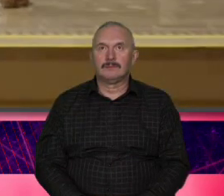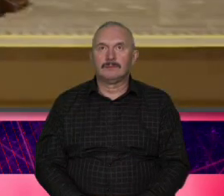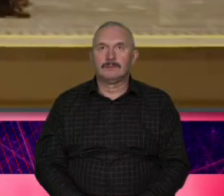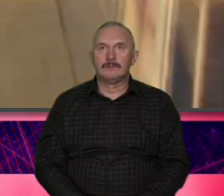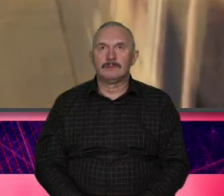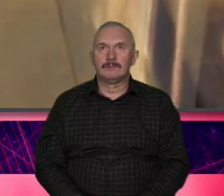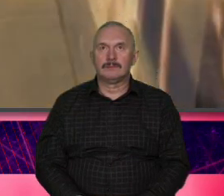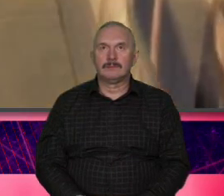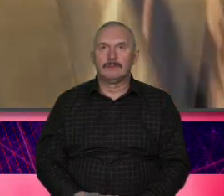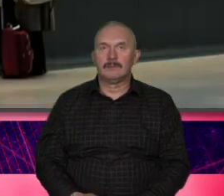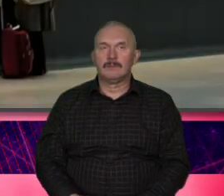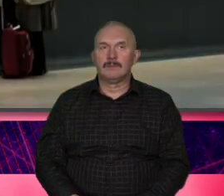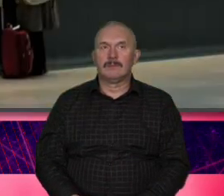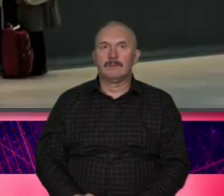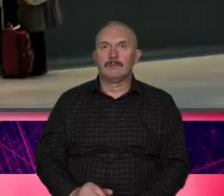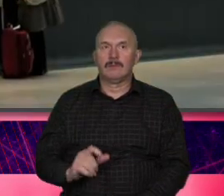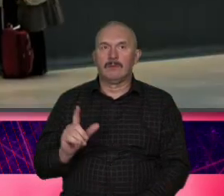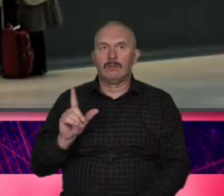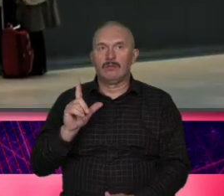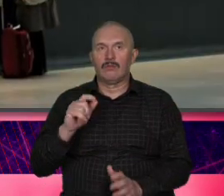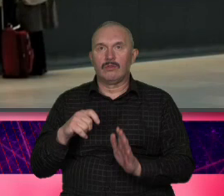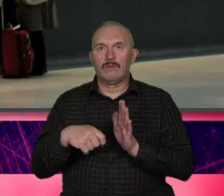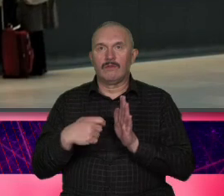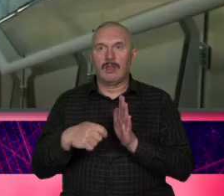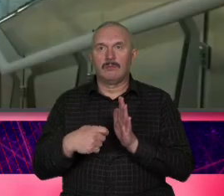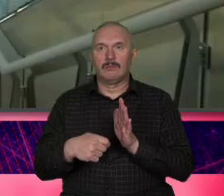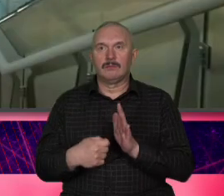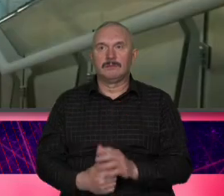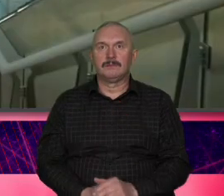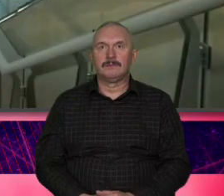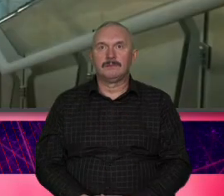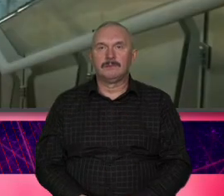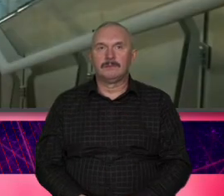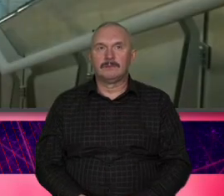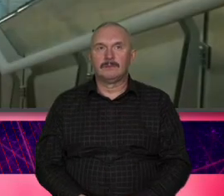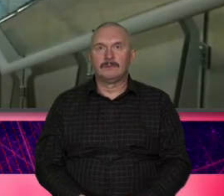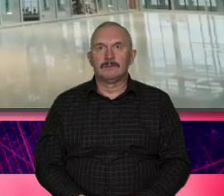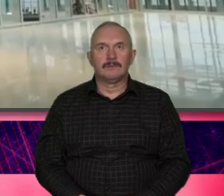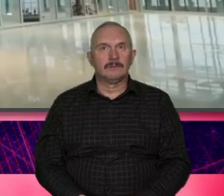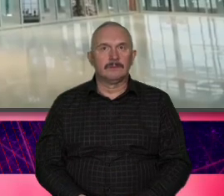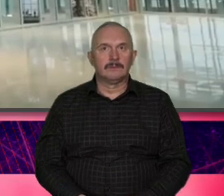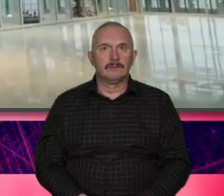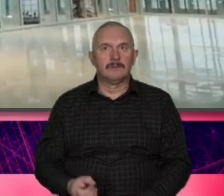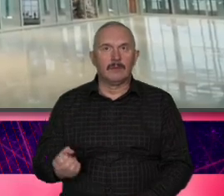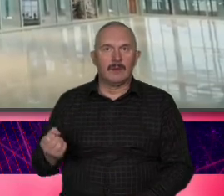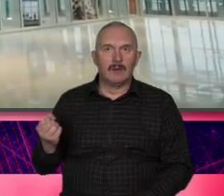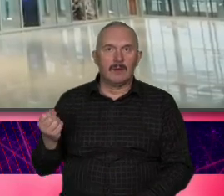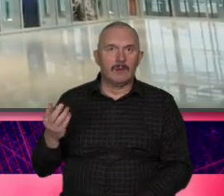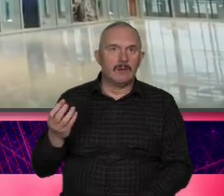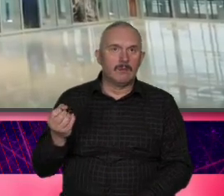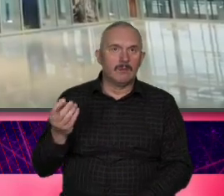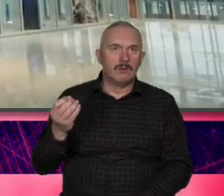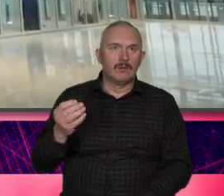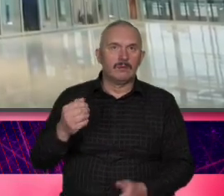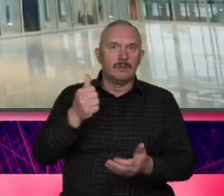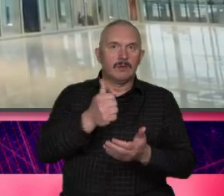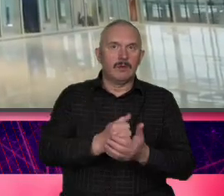[Muzyka] filmik pocią Warszawa